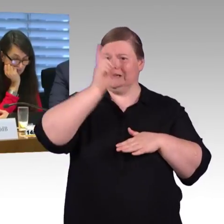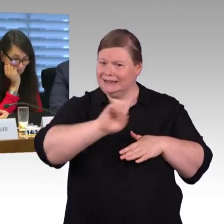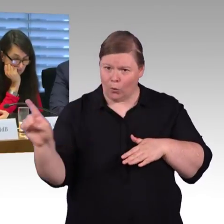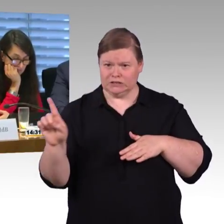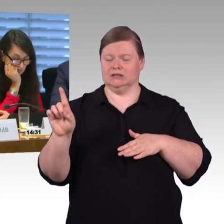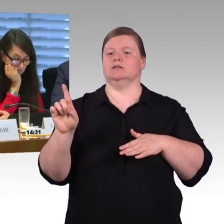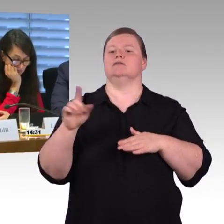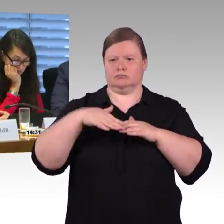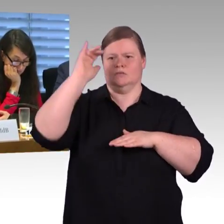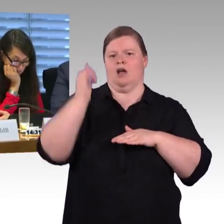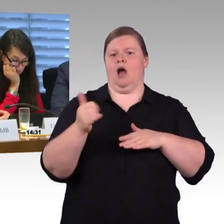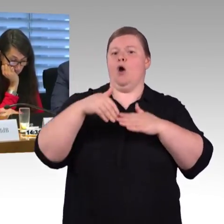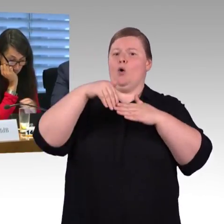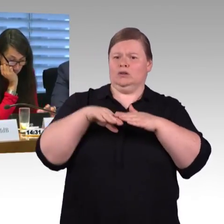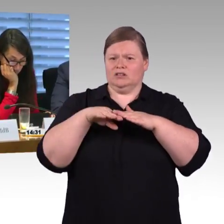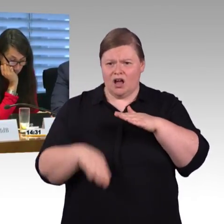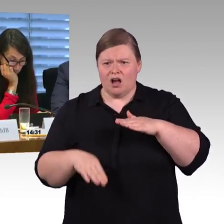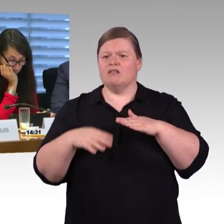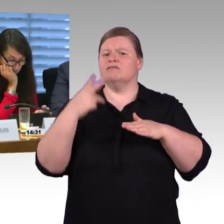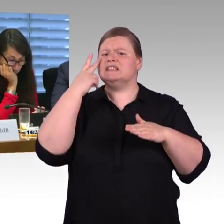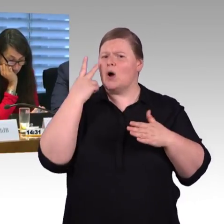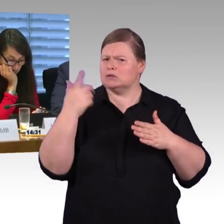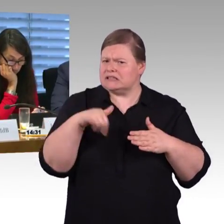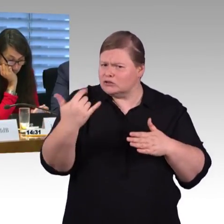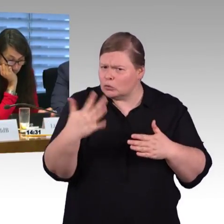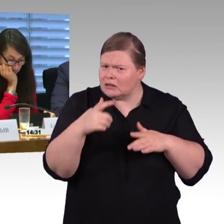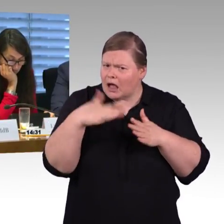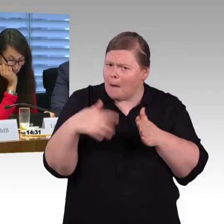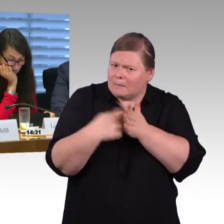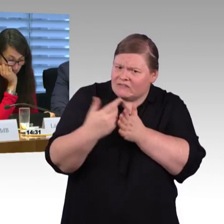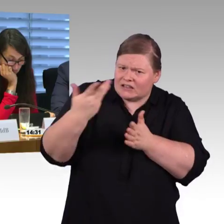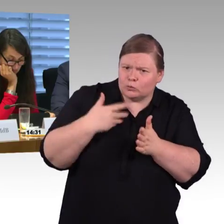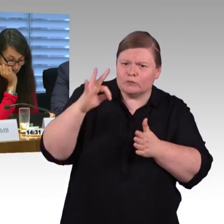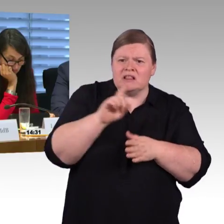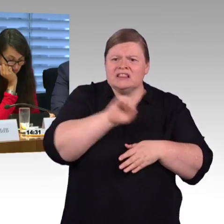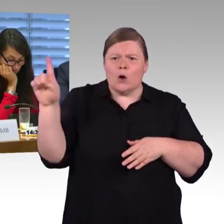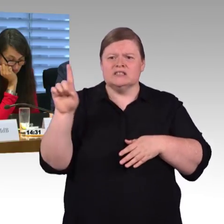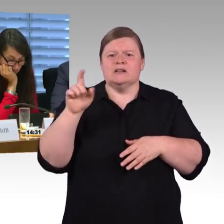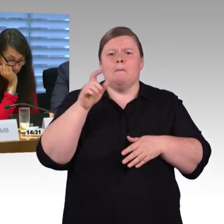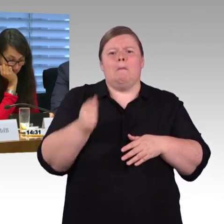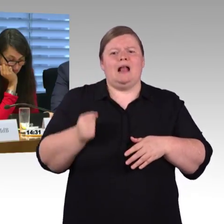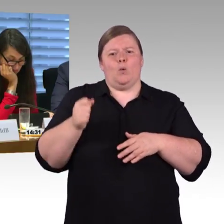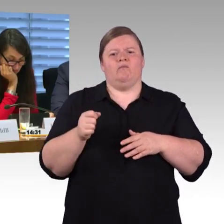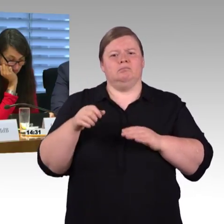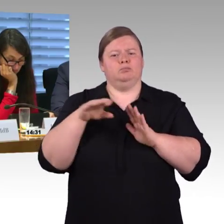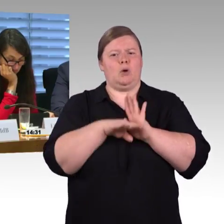bei 76 Zentimeter Bahnsteighöhe den niveaugleichen Einstieg ermöglicht, nur der ICE 4 mit Einstiegshilfe fahrzeugseitig. Jetzt ist die Frage,